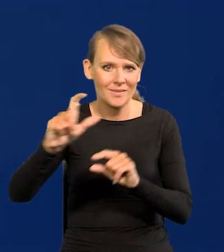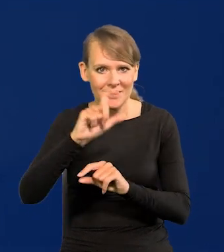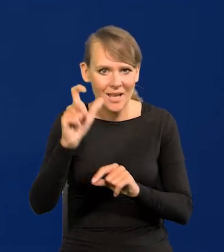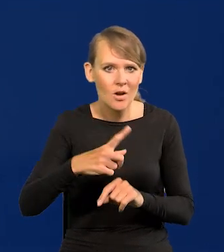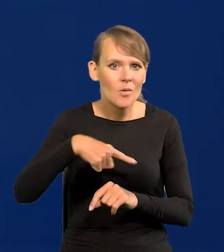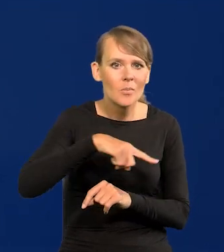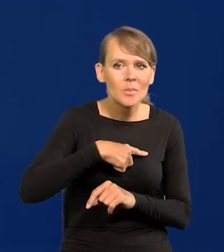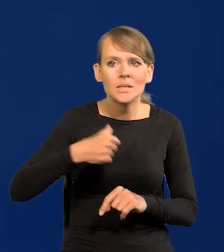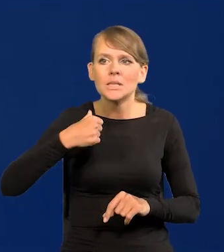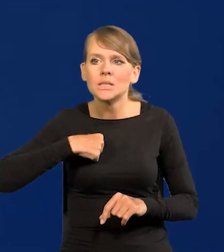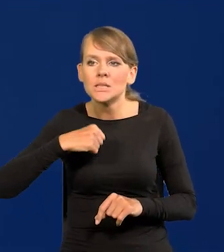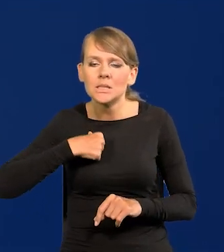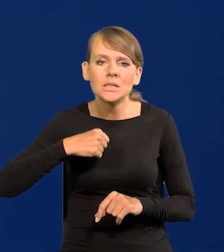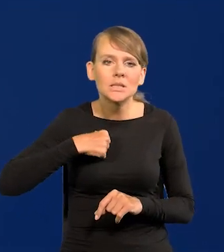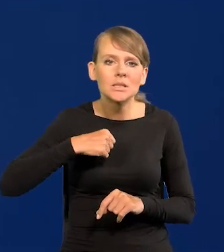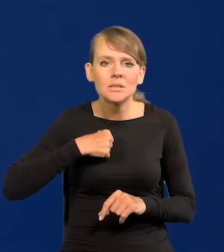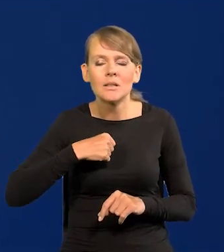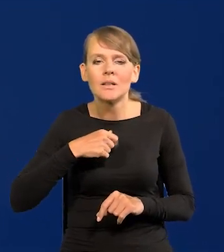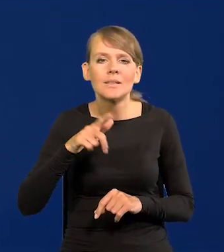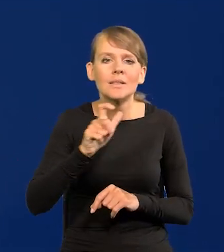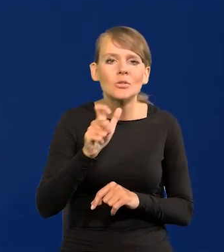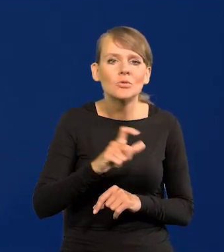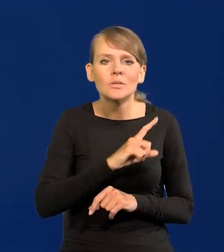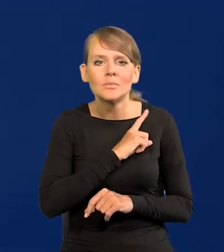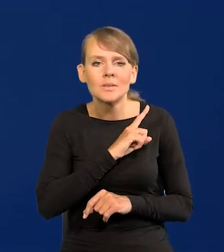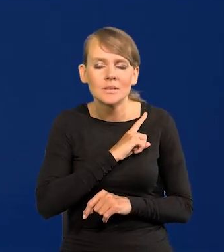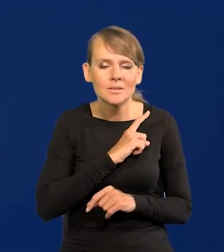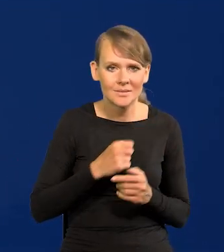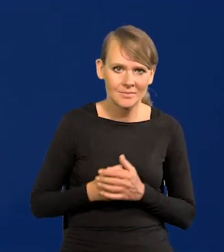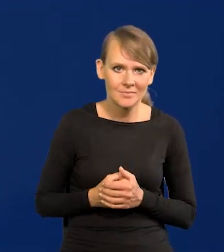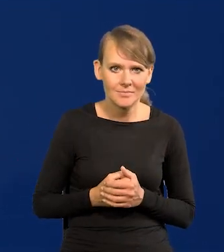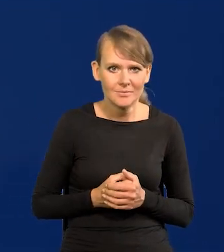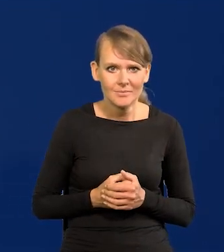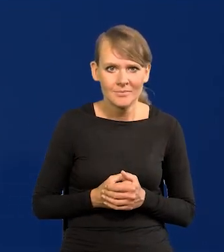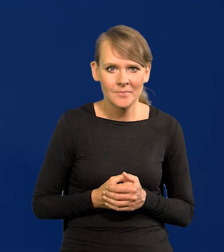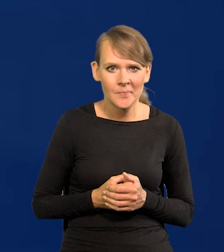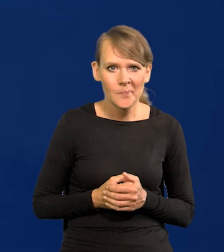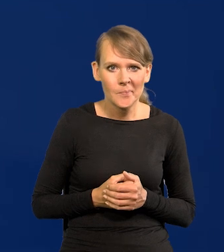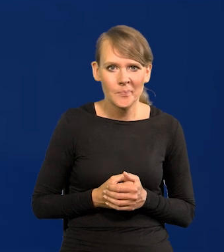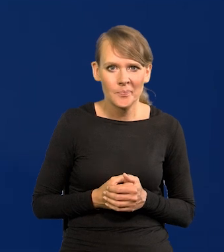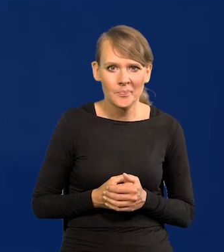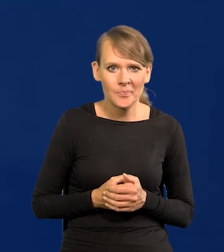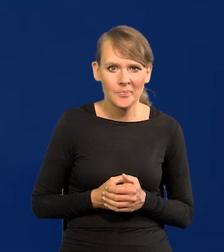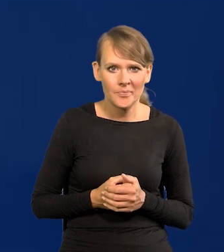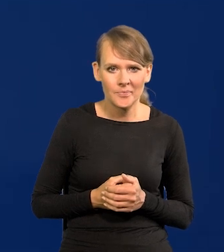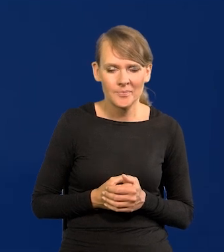rękę na spuście na języku spustowy. Tak powinienem powiedzieć prawidłowo,